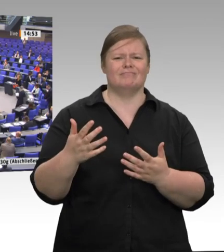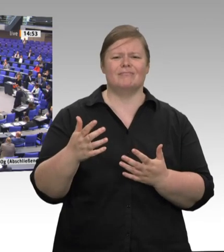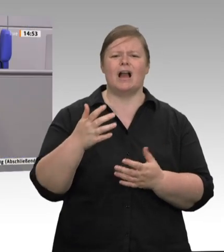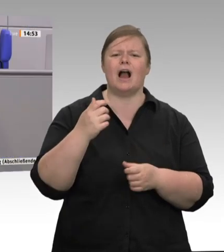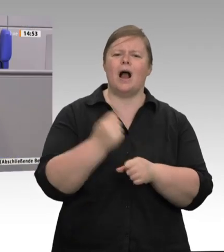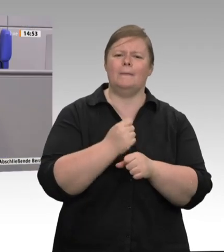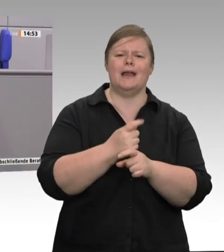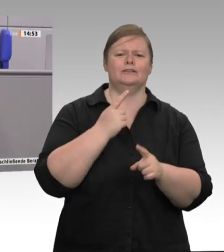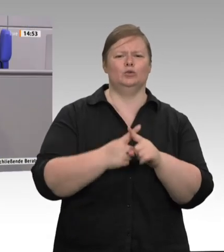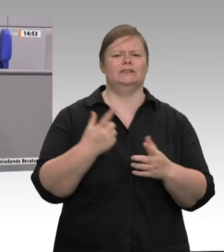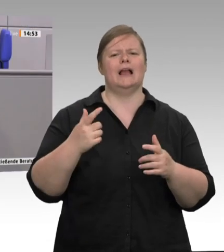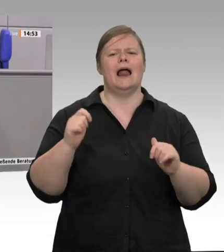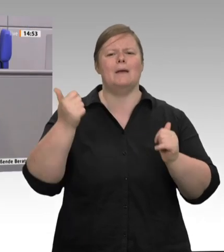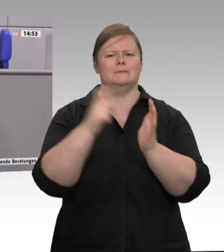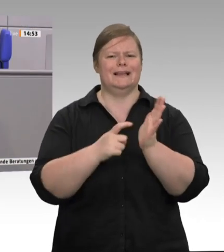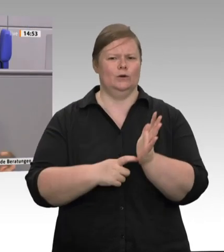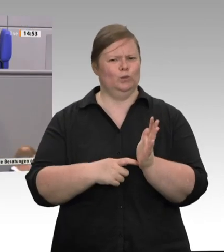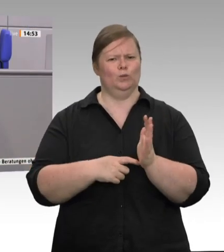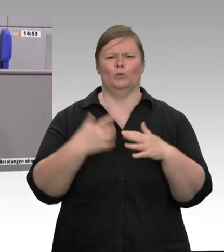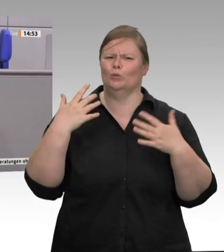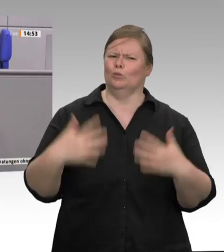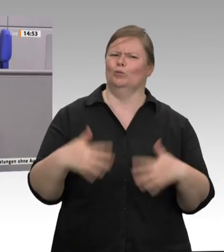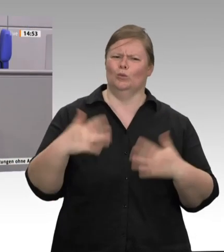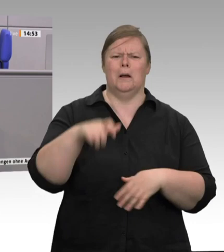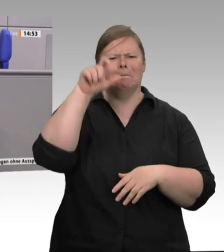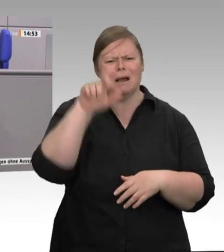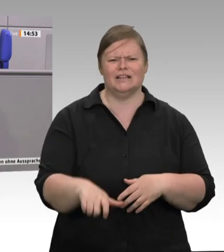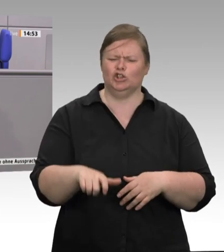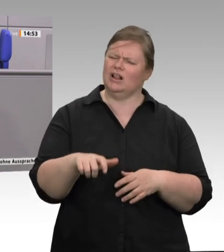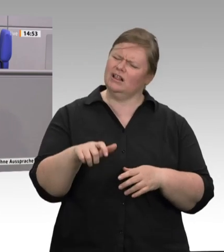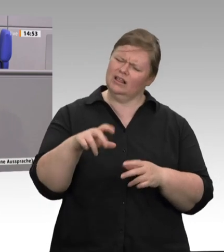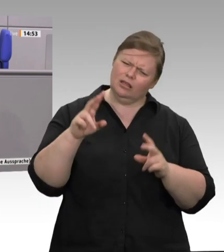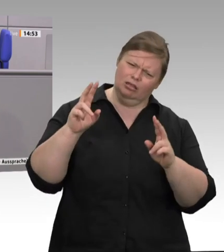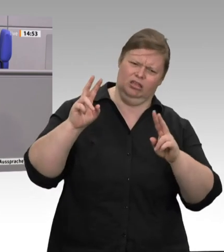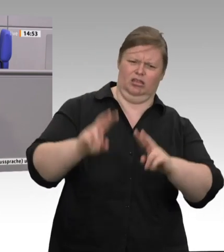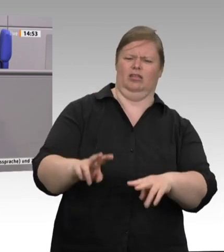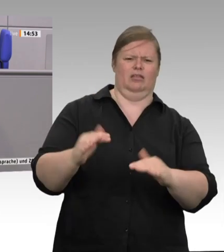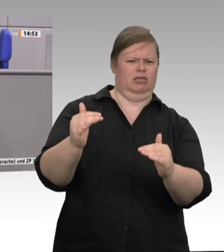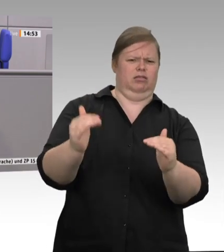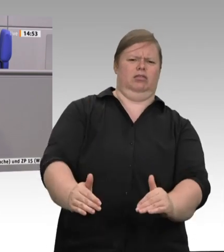haben sich zu Turbovirenschleudern entwickelt. Täglich – das müssen wir uns einmal vorstellen! – wurden in Rheda-Wiedenbrück bei Tönnies 25 000 Schweine